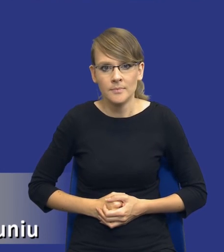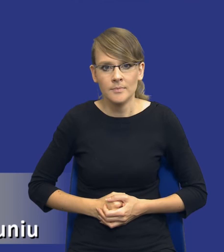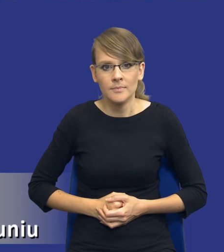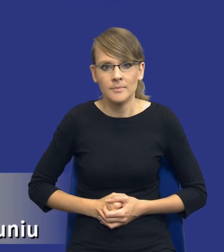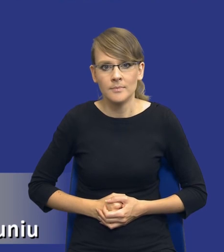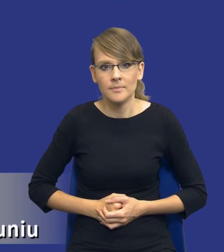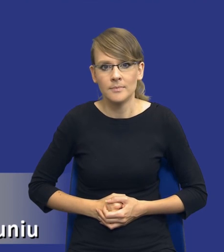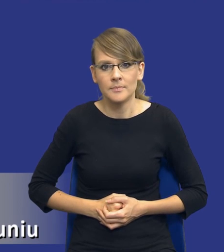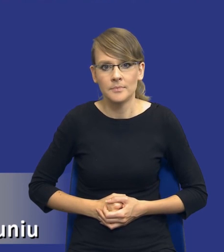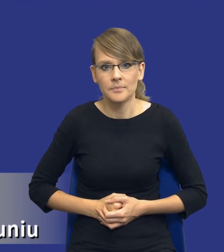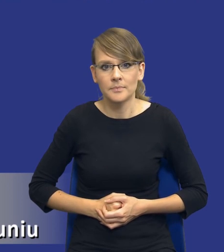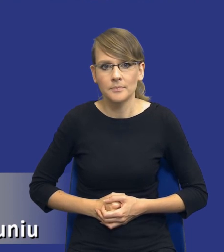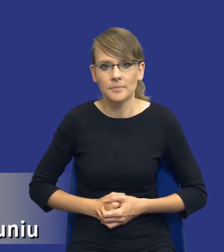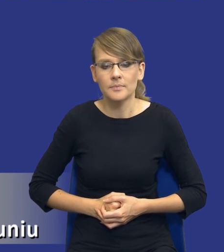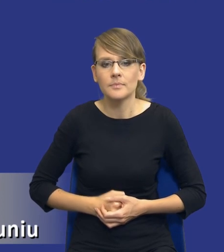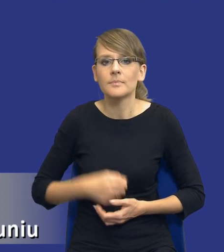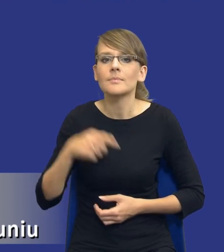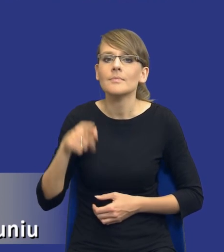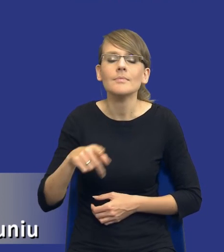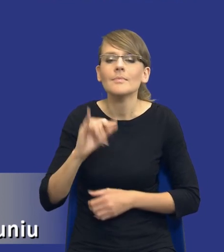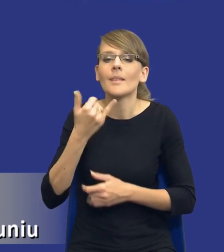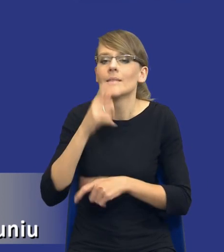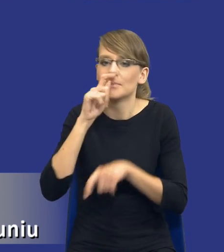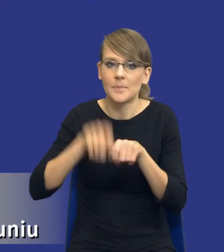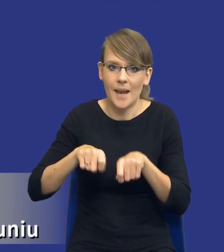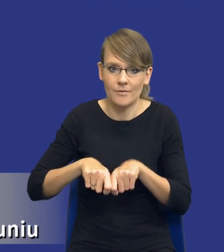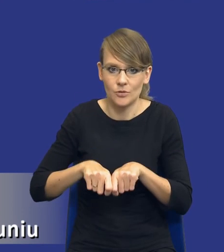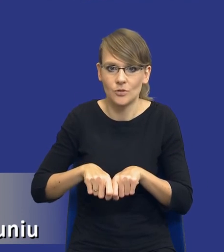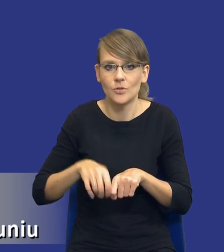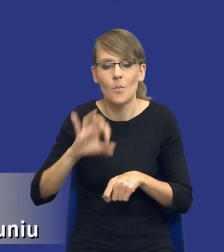papierkiem luksusowym, który będzie nam sprawdzał, czy rzeczywiście to, co założyliśmy sobie